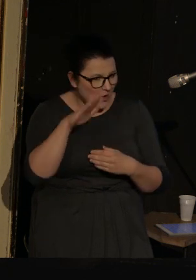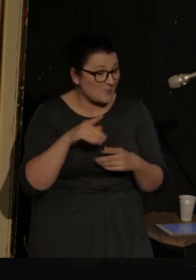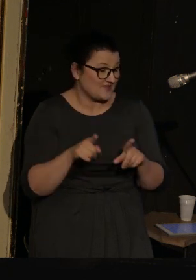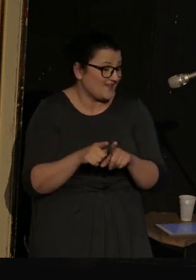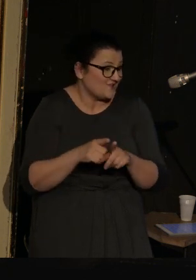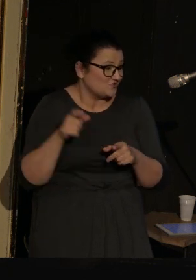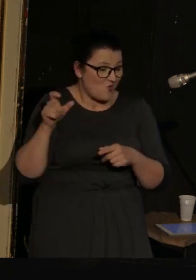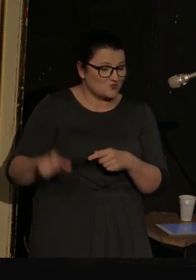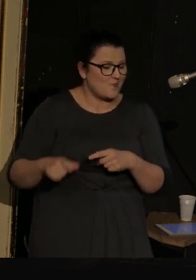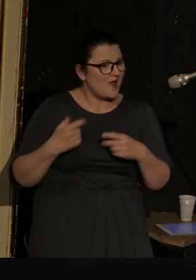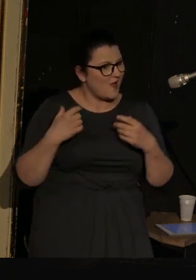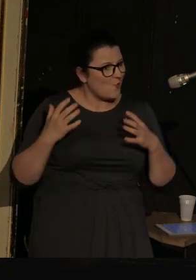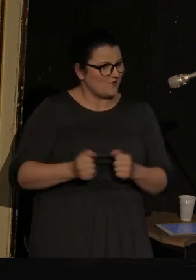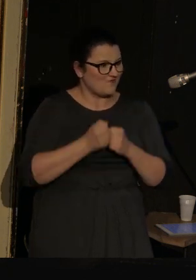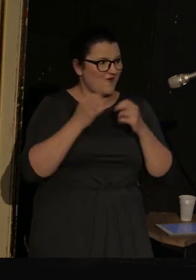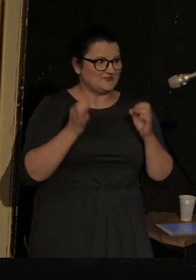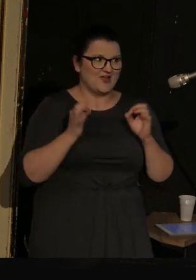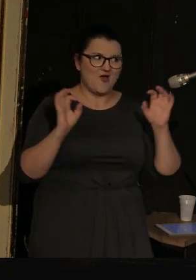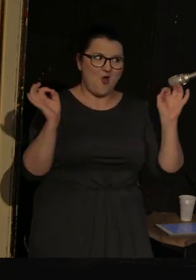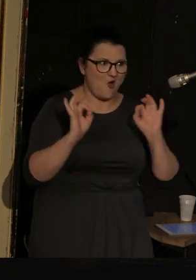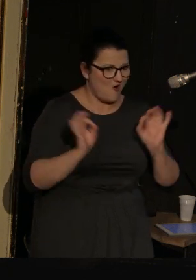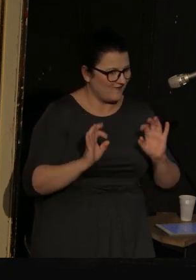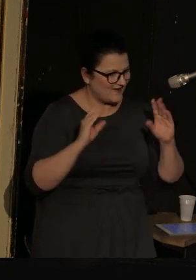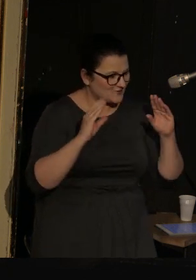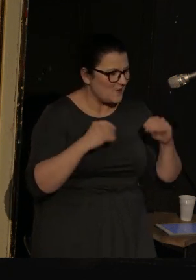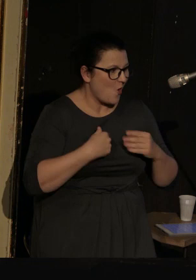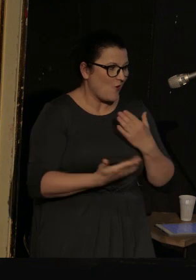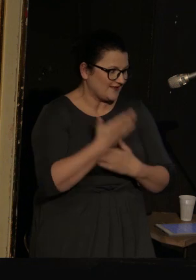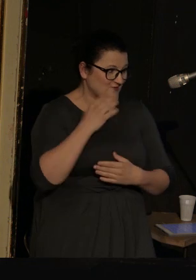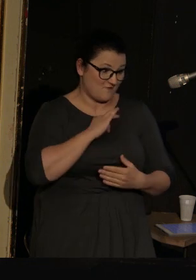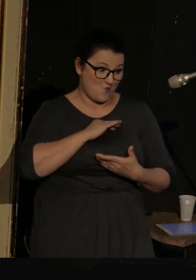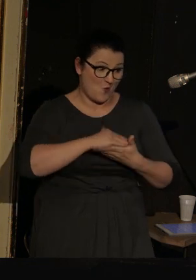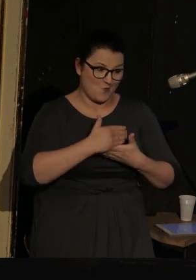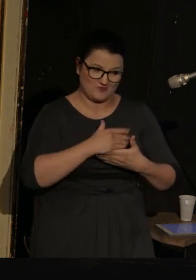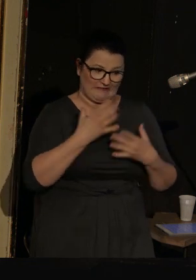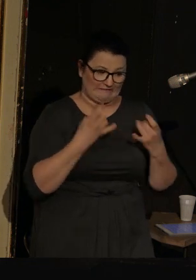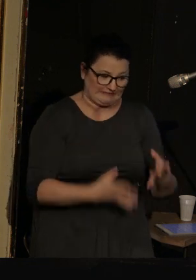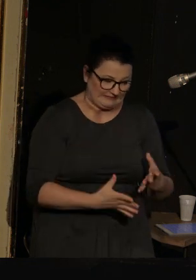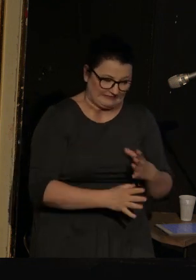i osoba, która uratowała dzisiejszy wieczór, kiedy okazało się, że mój komputer kompletnie odmówił posłuszeństwa.